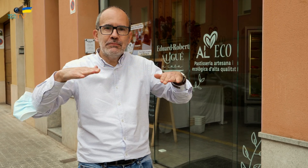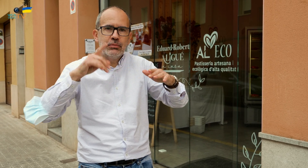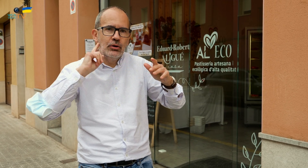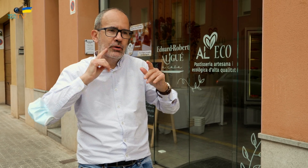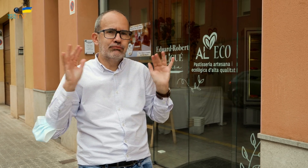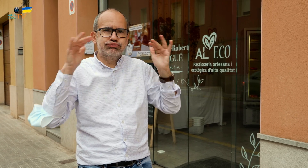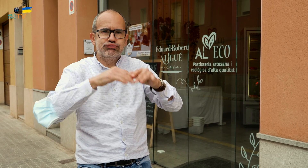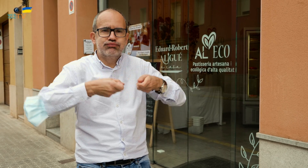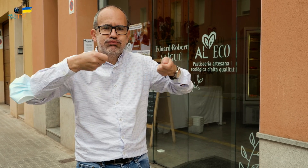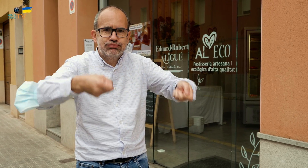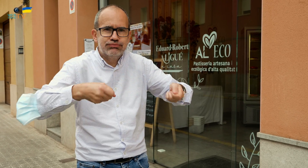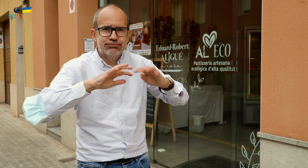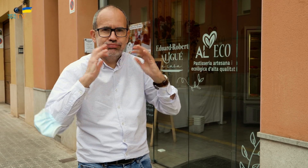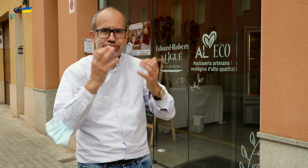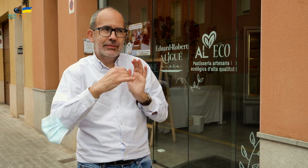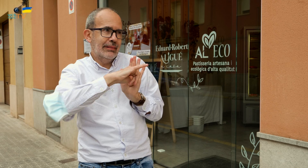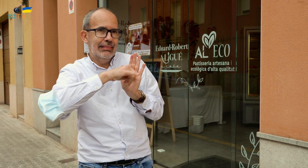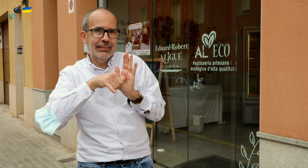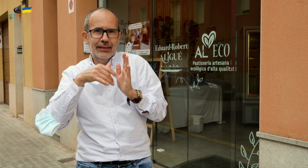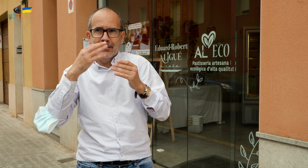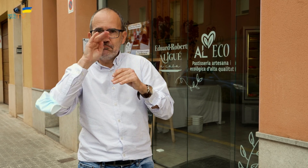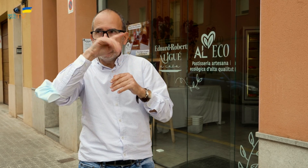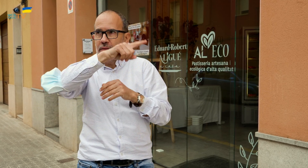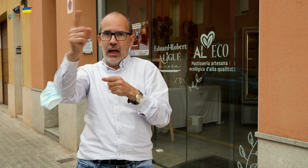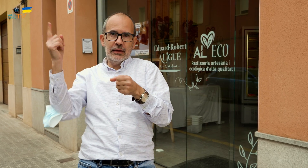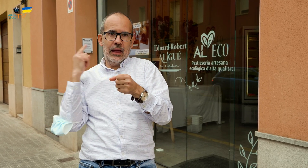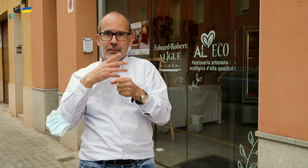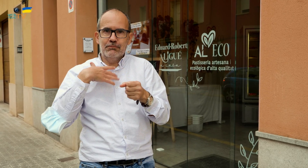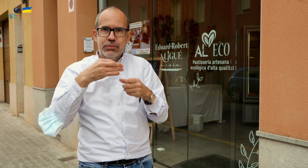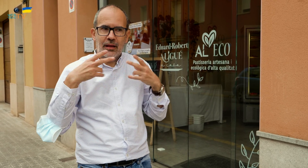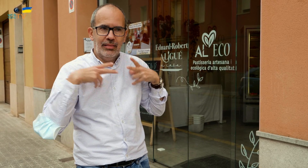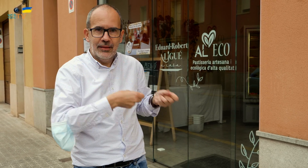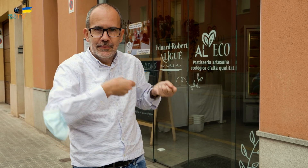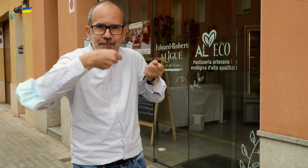en un encuentro de personas, si lo celebráis por aquí cerca ya que hay mucha montaña,